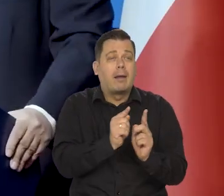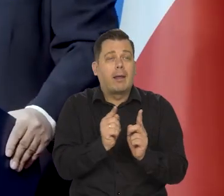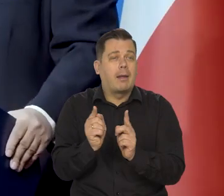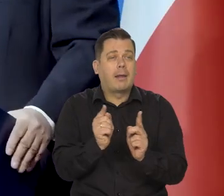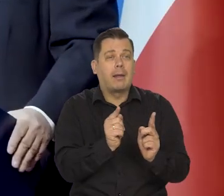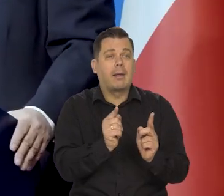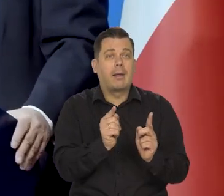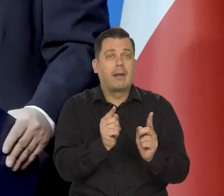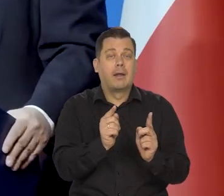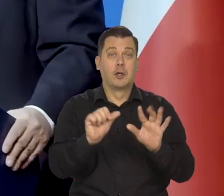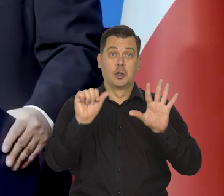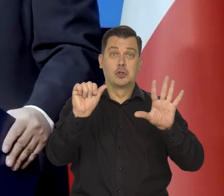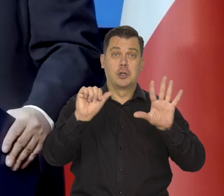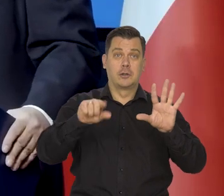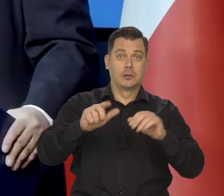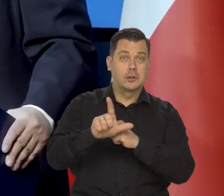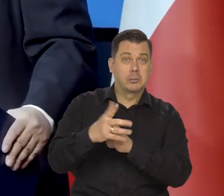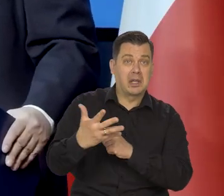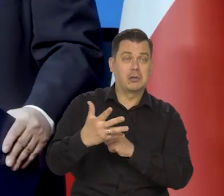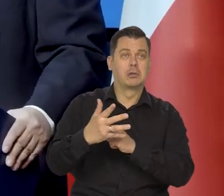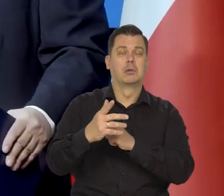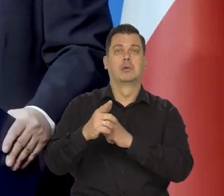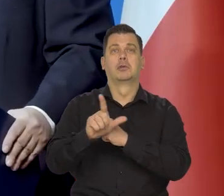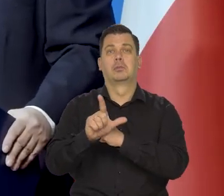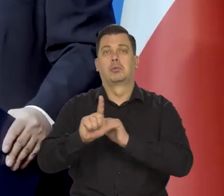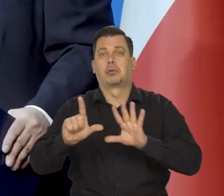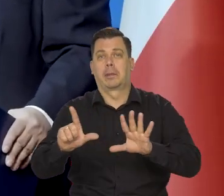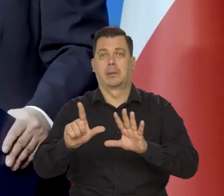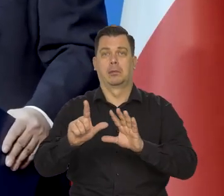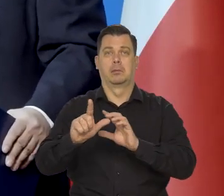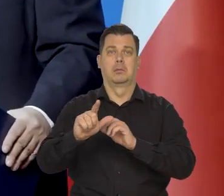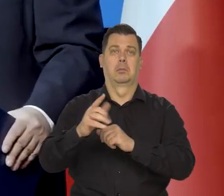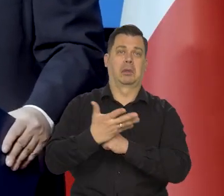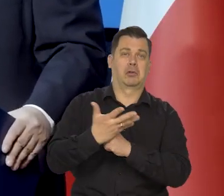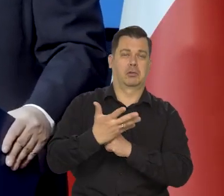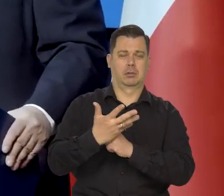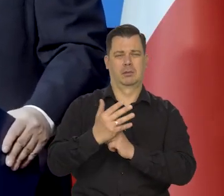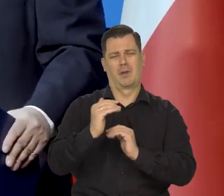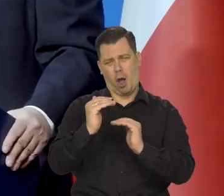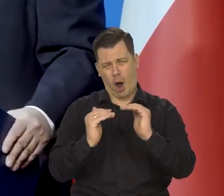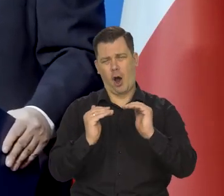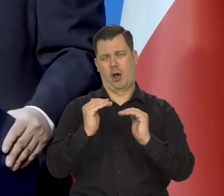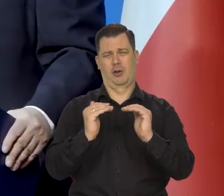Czy to powinno być 6,75 czy 7, czy 6,50 no, ale mniej więcej we właściwym momencie?